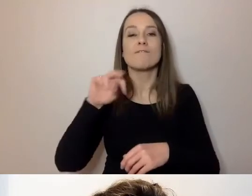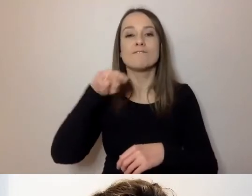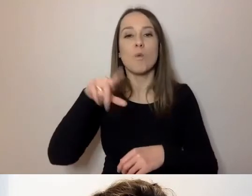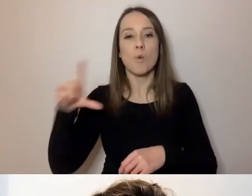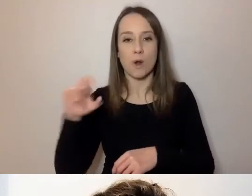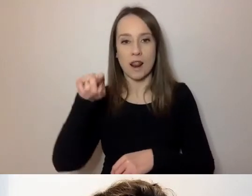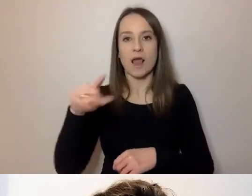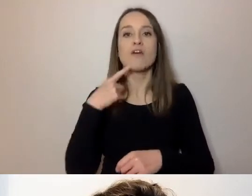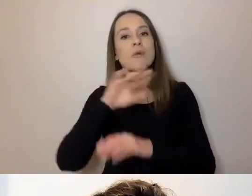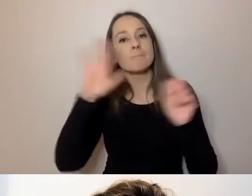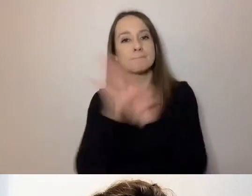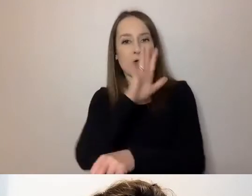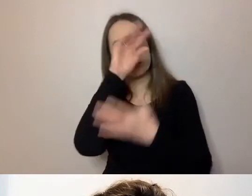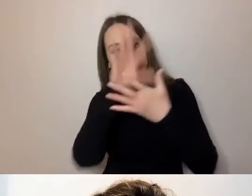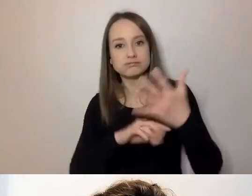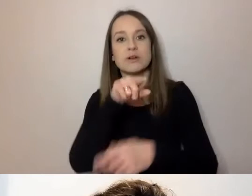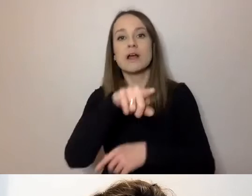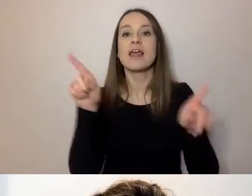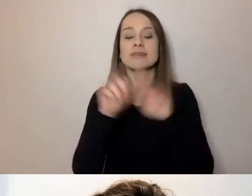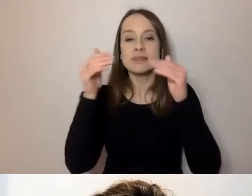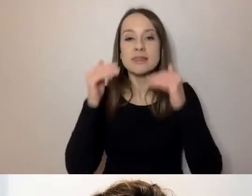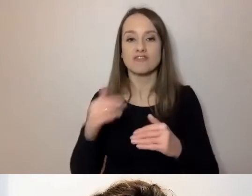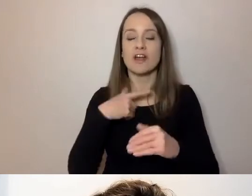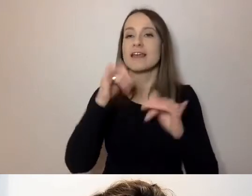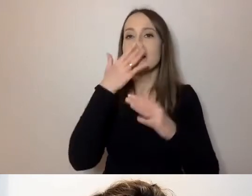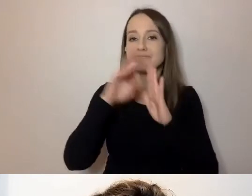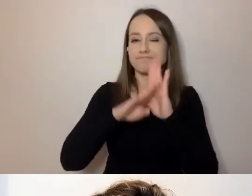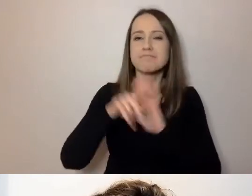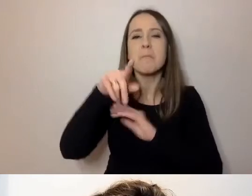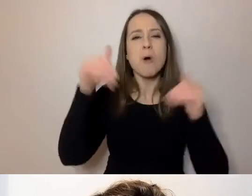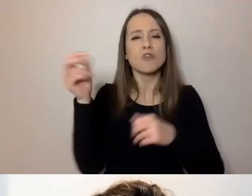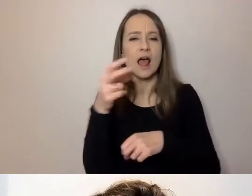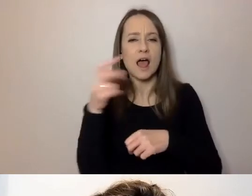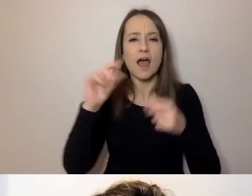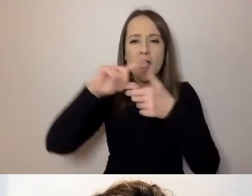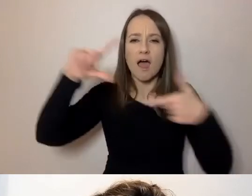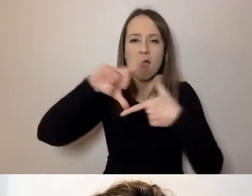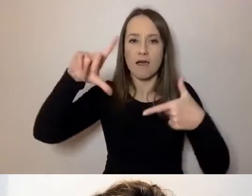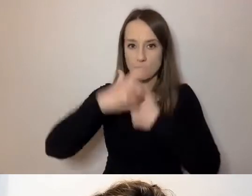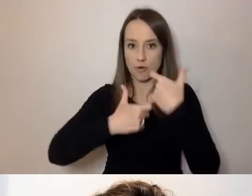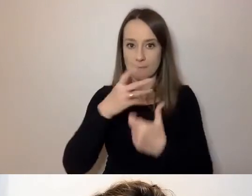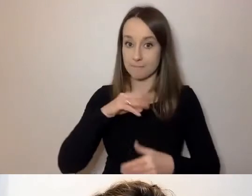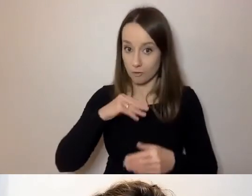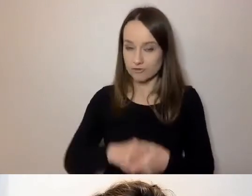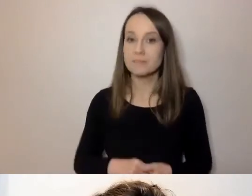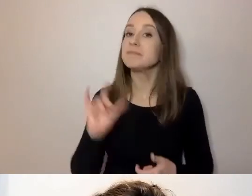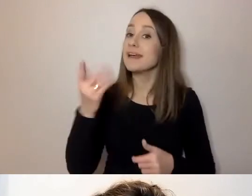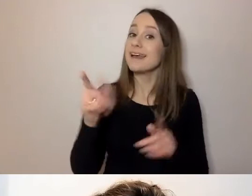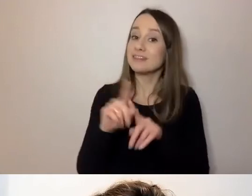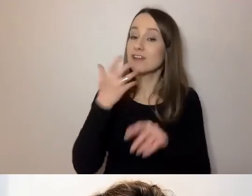Subtitle Settings - ustawienia napisów. Można regulować wielkość napisów. Webinar jest nagrywany.